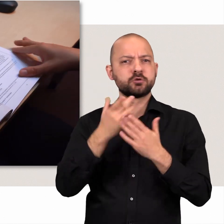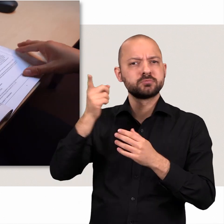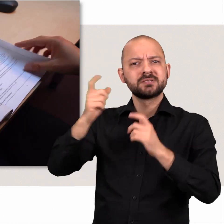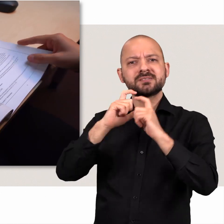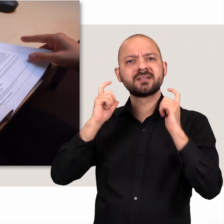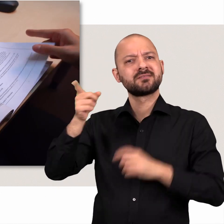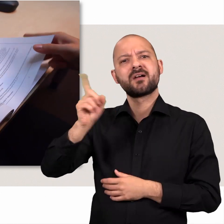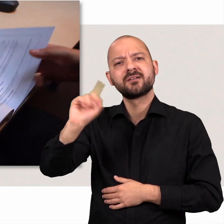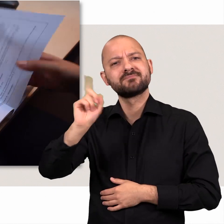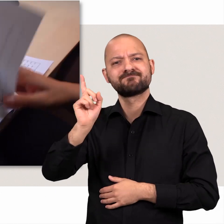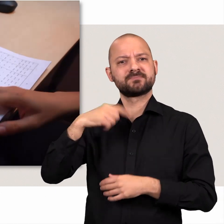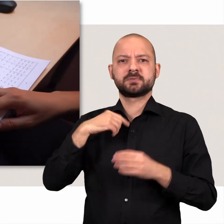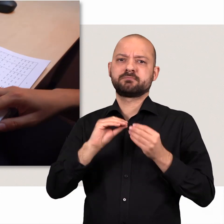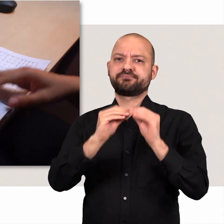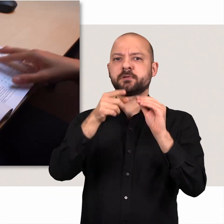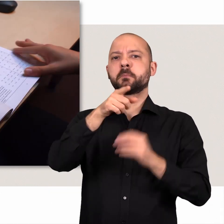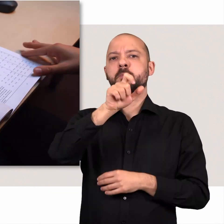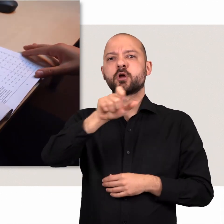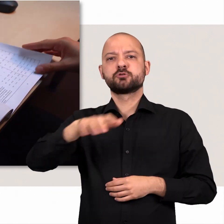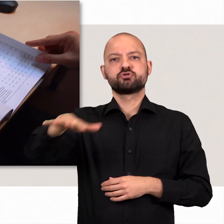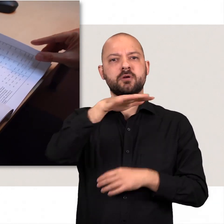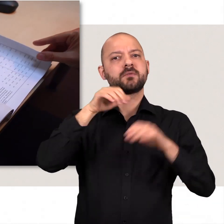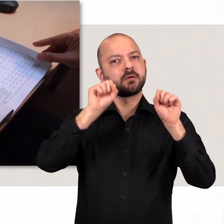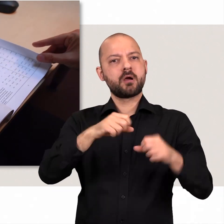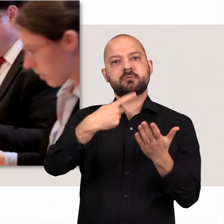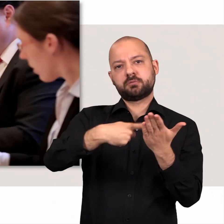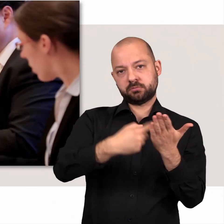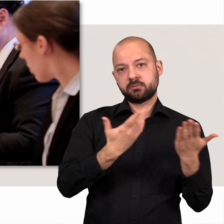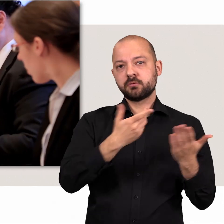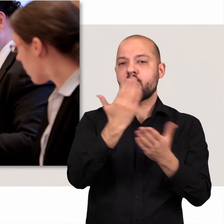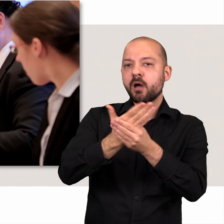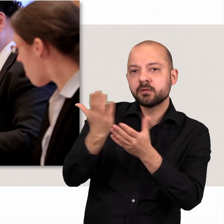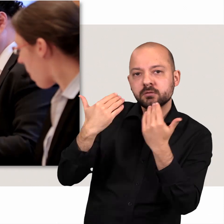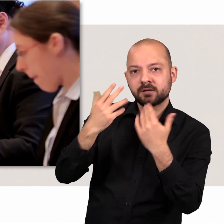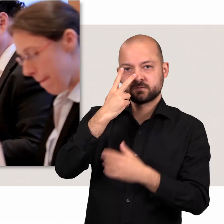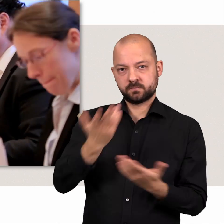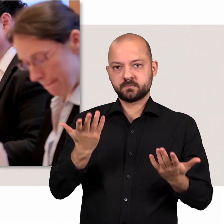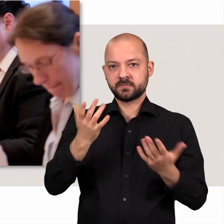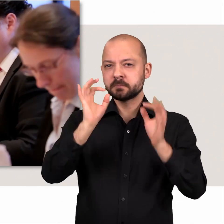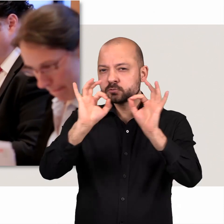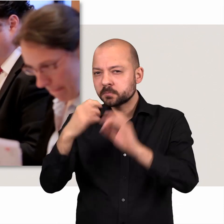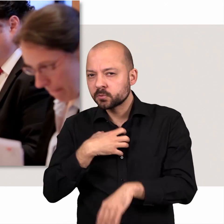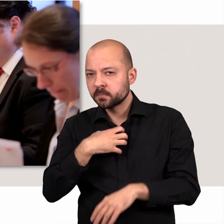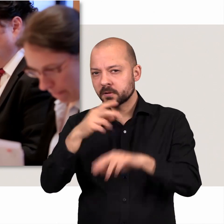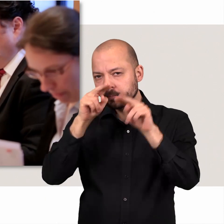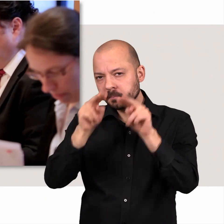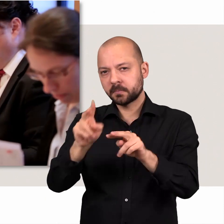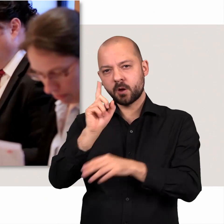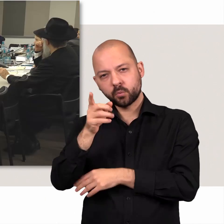Die Bürgerschaft kann weiterhin verlangen, dass ihr Akten vorgelegt werden. Um bestimmte Probleme in Ruhe und mit kritischem Blick zu prüfen,